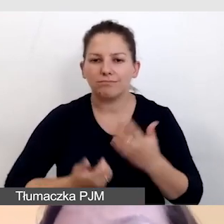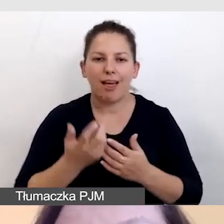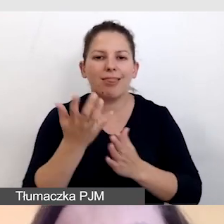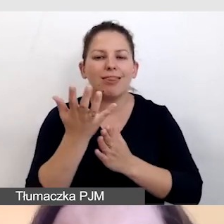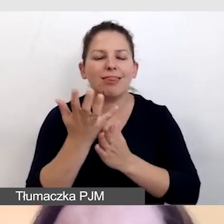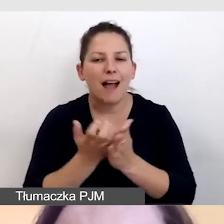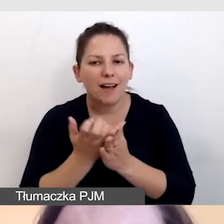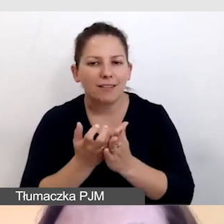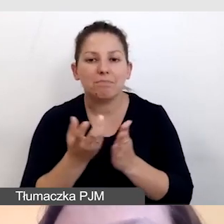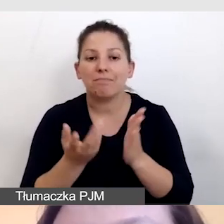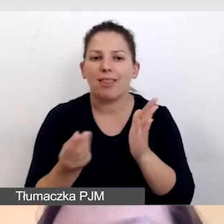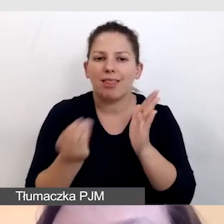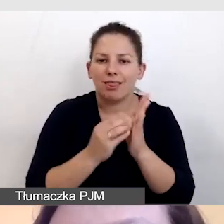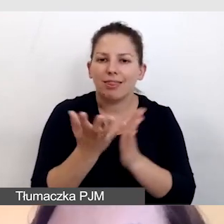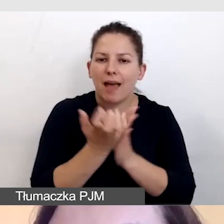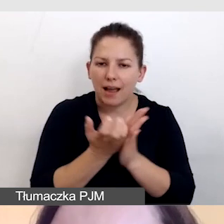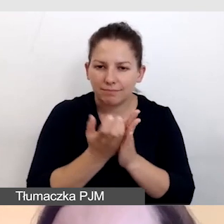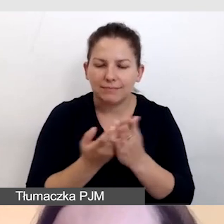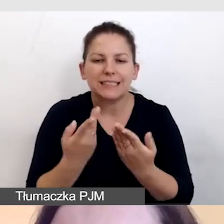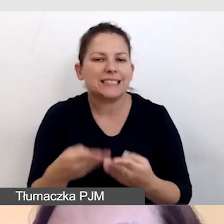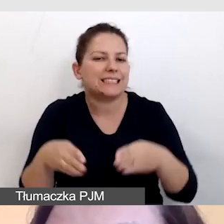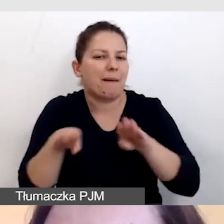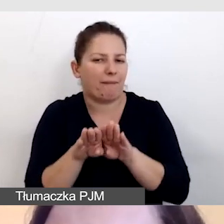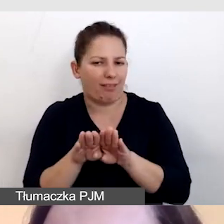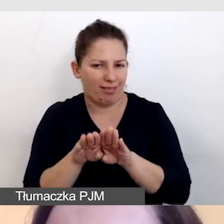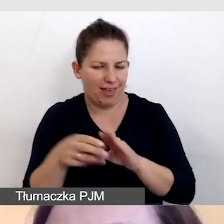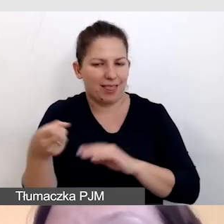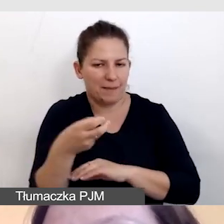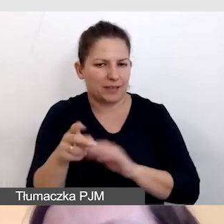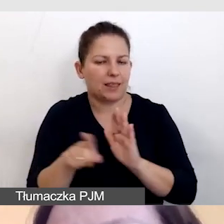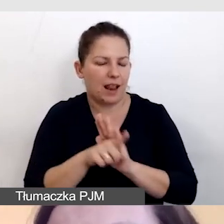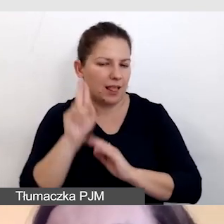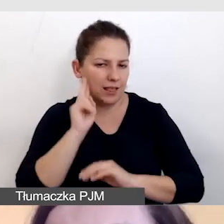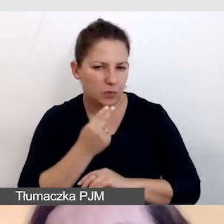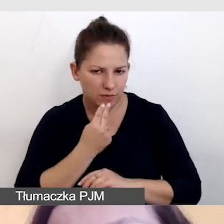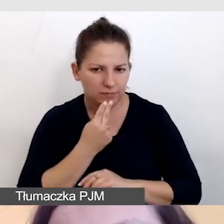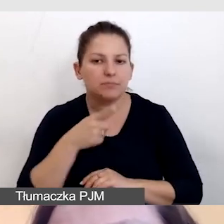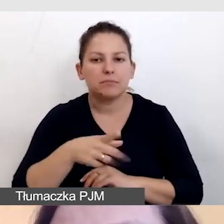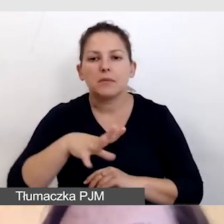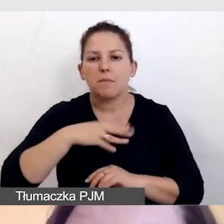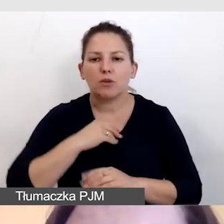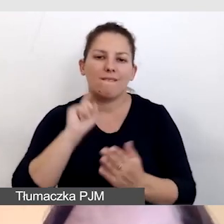do nagrań dodajemy już zamknięte napisy dla niesłyszących, takie, które będzie można wyłączyć i włączyć,